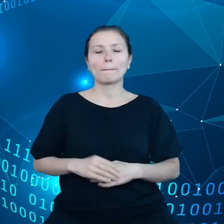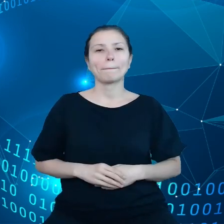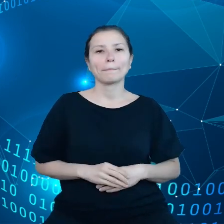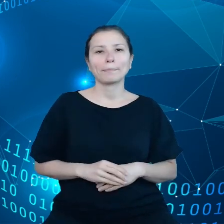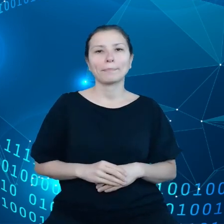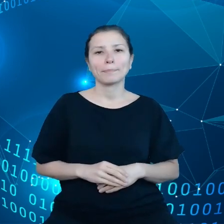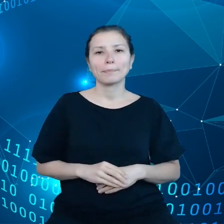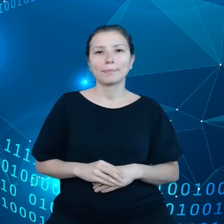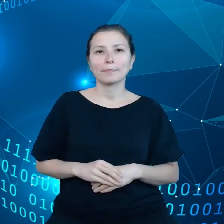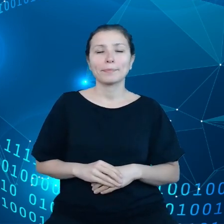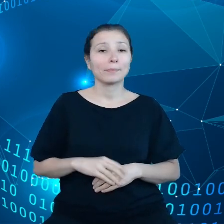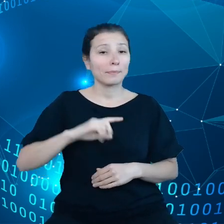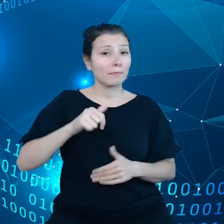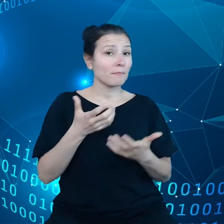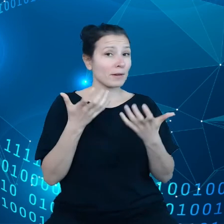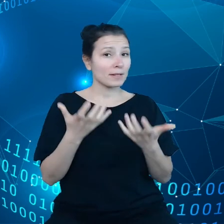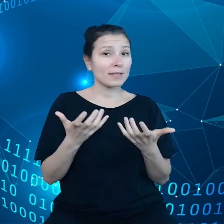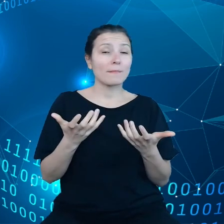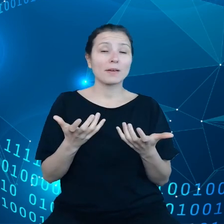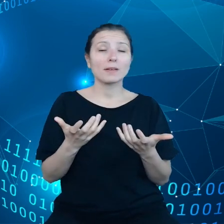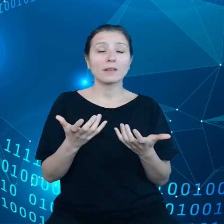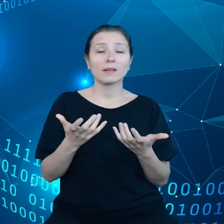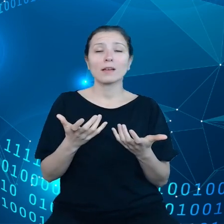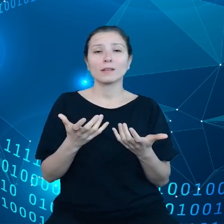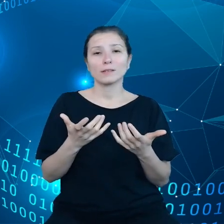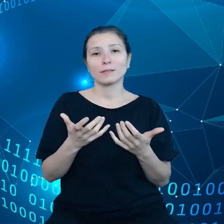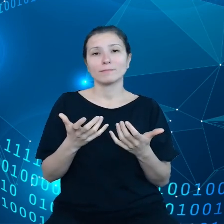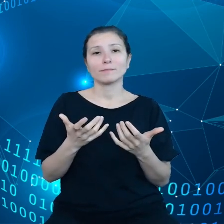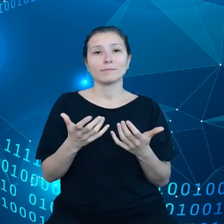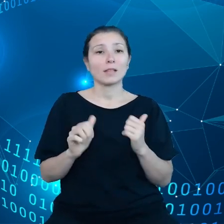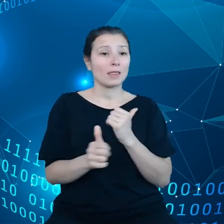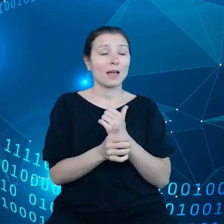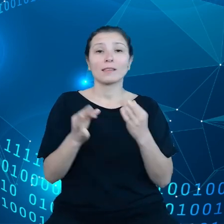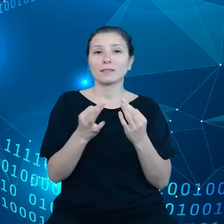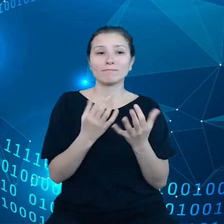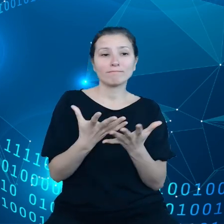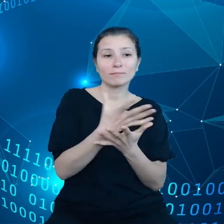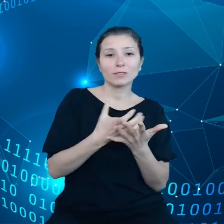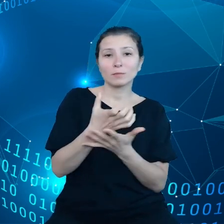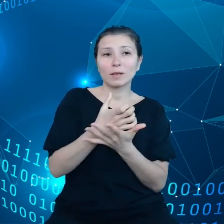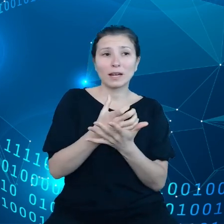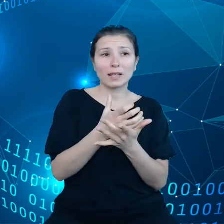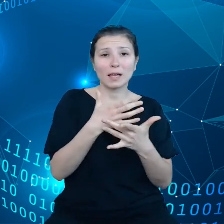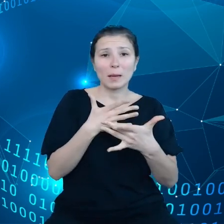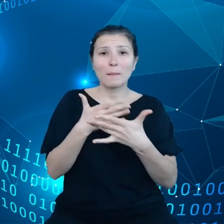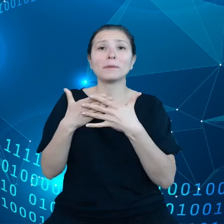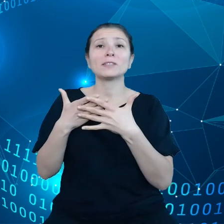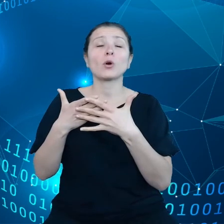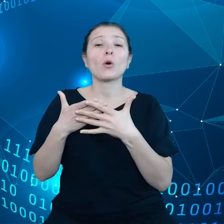Chcemy, żeby dane były teraz składowane bliżej samego urządzenia, które je generuje zamiast